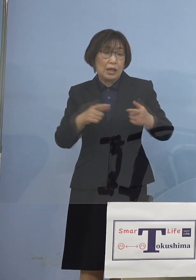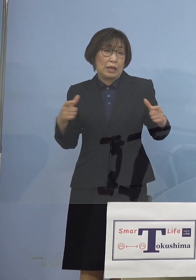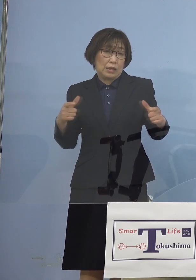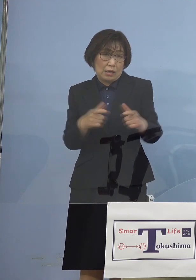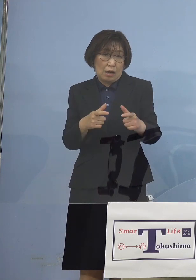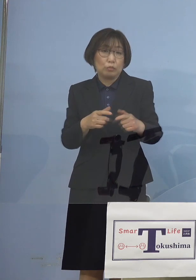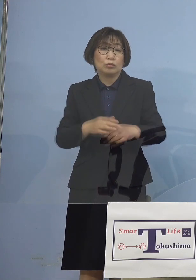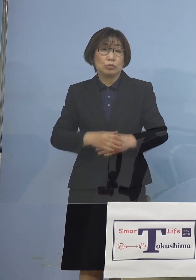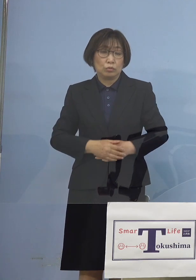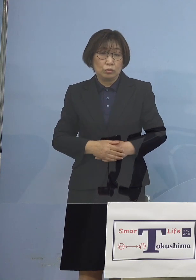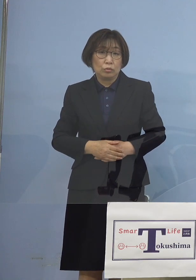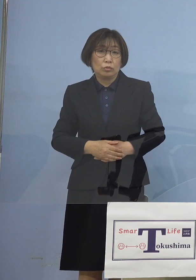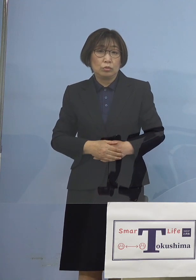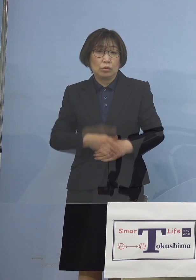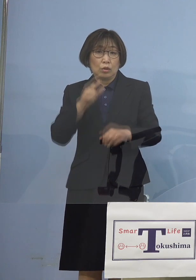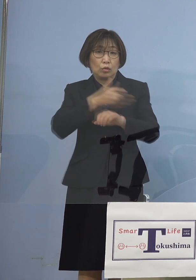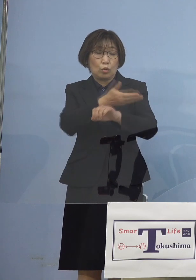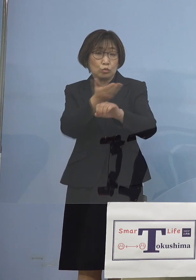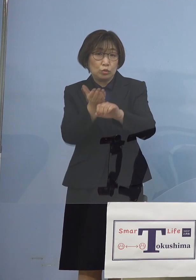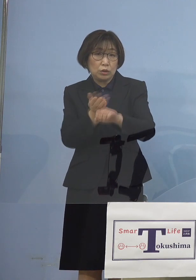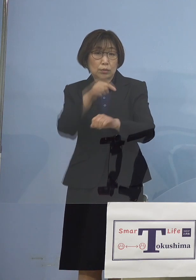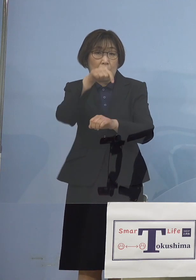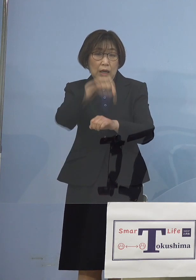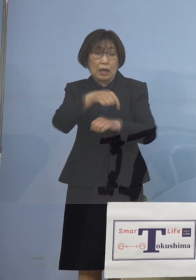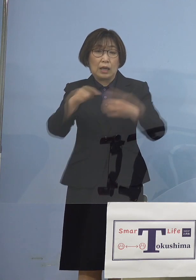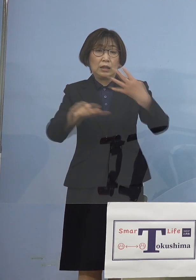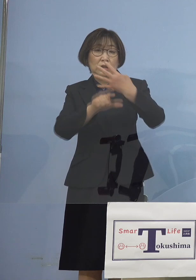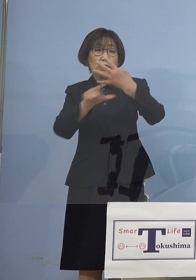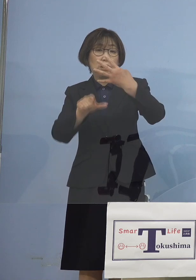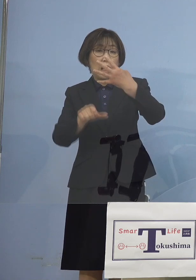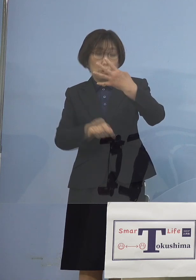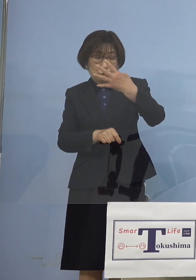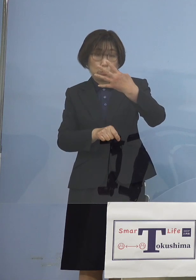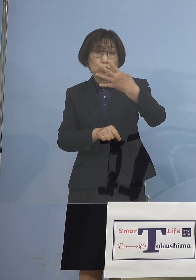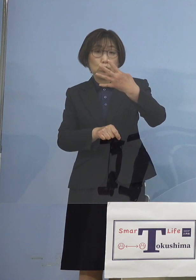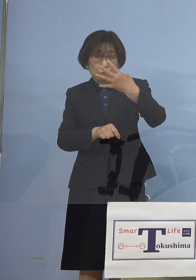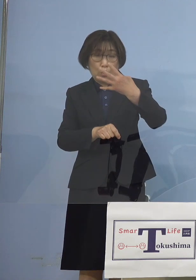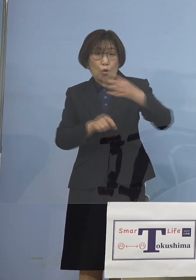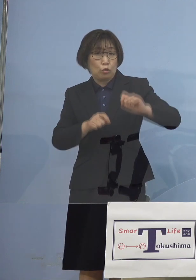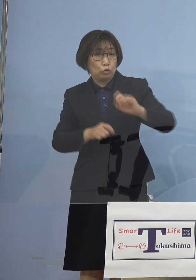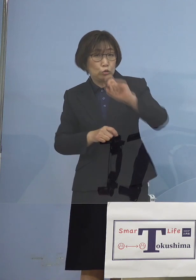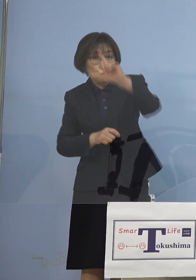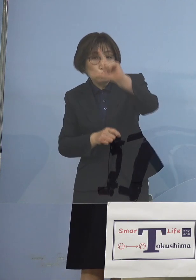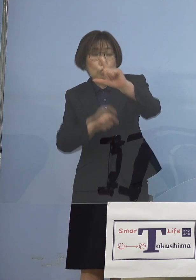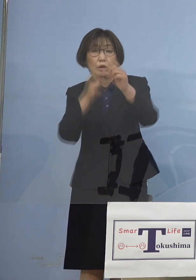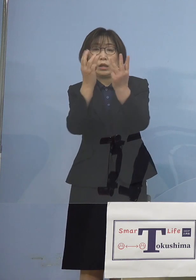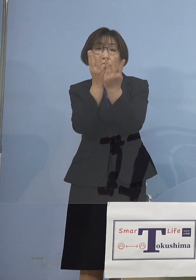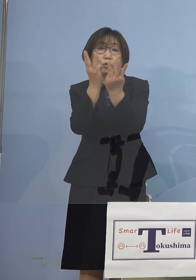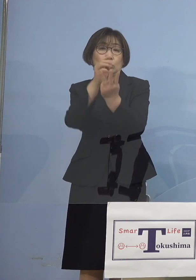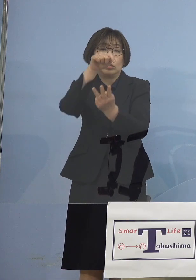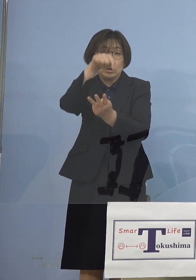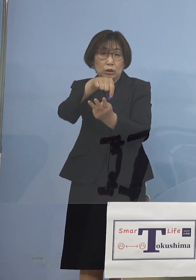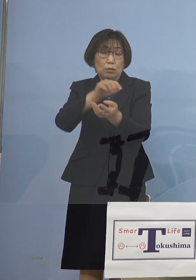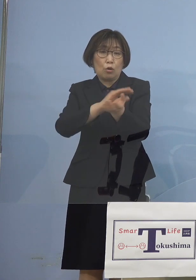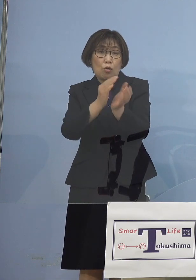ということで 徳島が 4月の異常値急増 となったのも この変異株の猛威